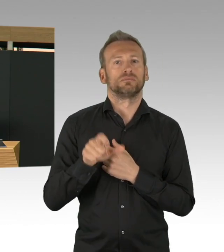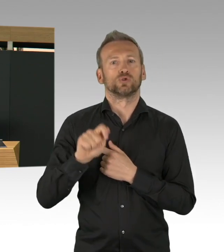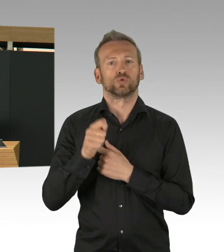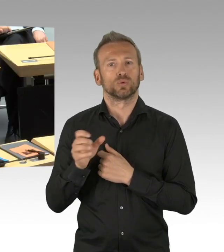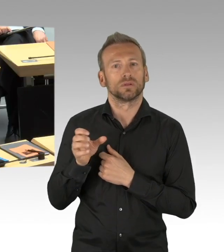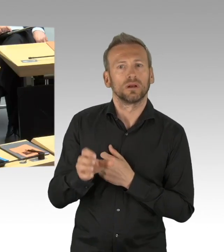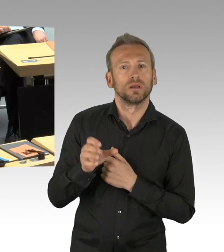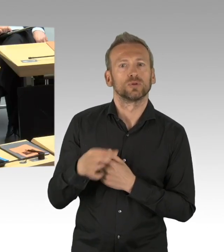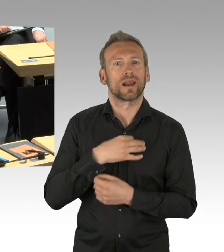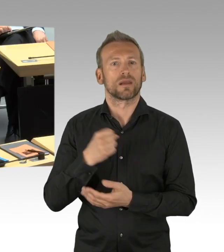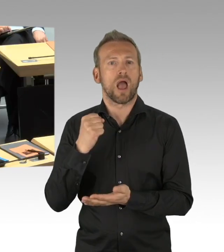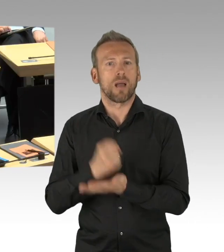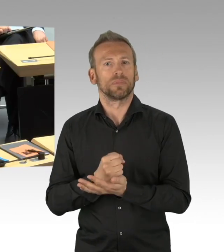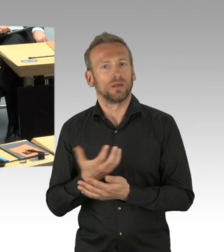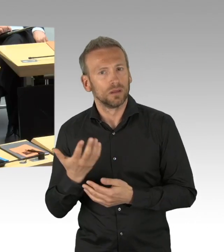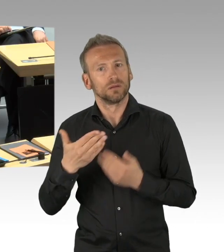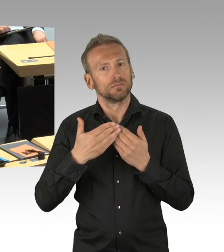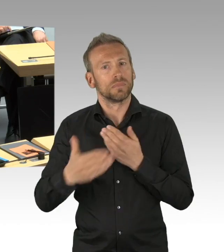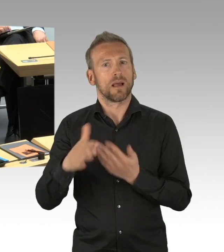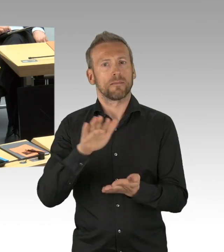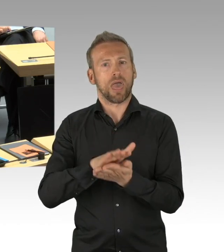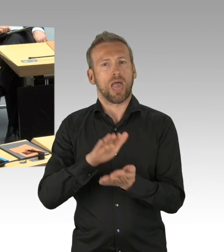wir haben relativ zügig 8 Untersuchungsstellen eingerichtet,